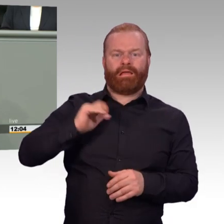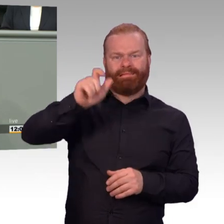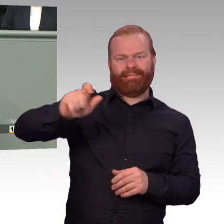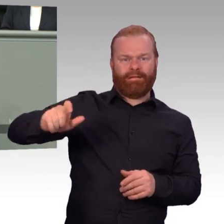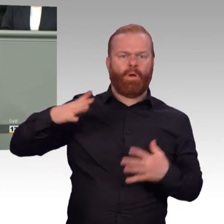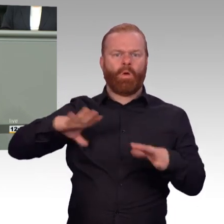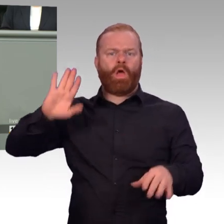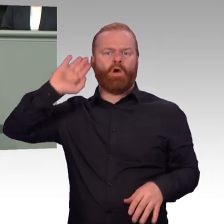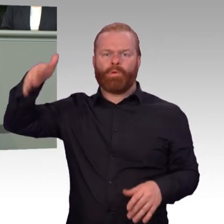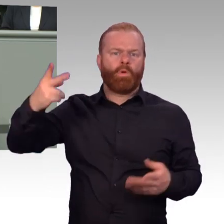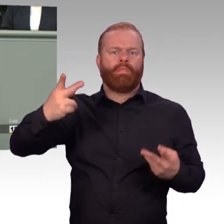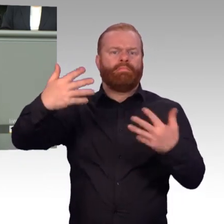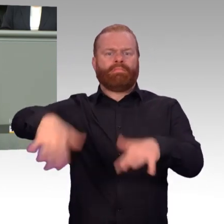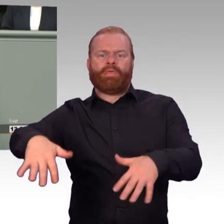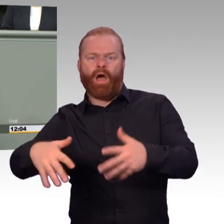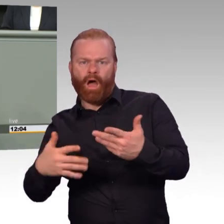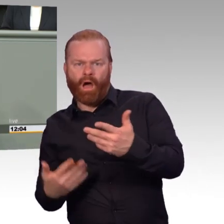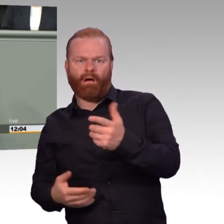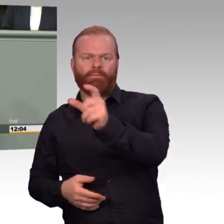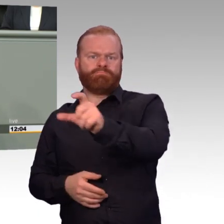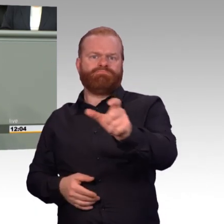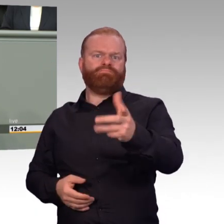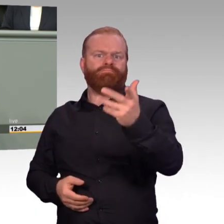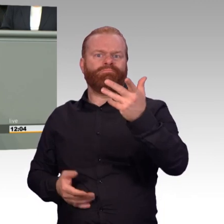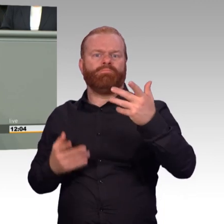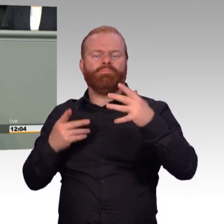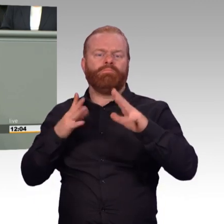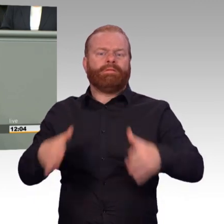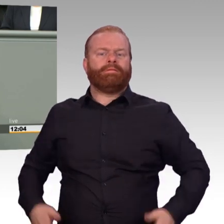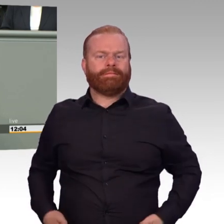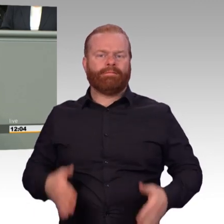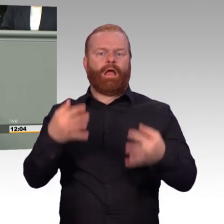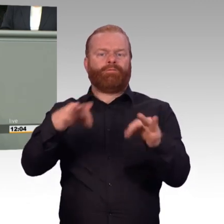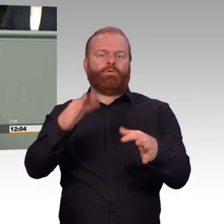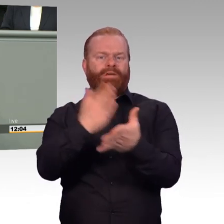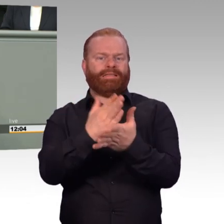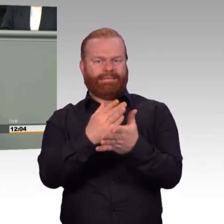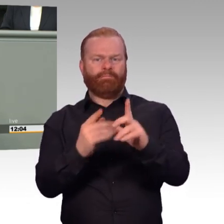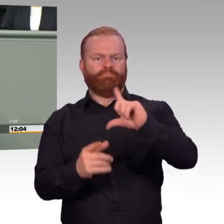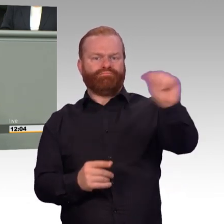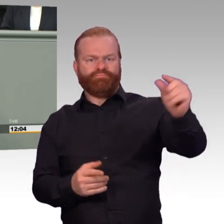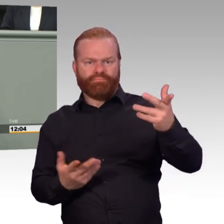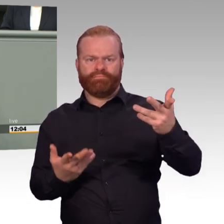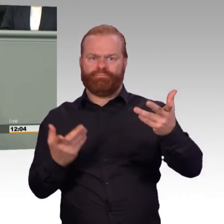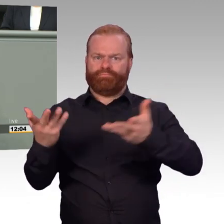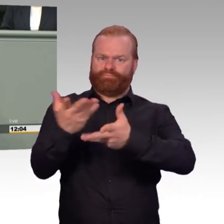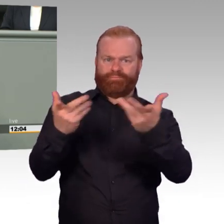Früher war das Tagesgeschäft. Natürlich ist das so. Mensch, Herr Otto, gucken Sie doch mal. Gehen Sie doch mal in die Truppe. Lesen Sie nur noch auf dem Blatt Papier?